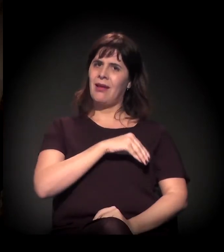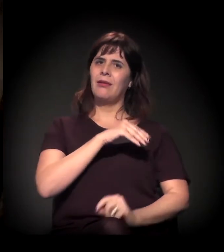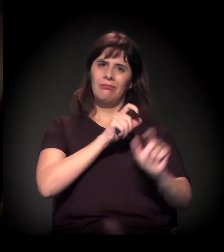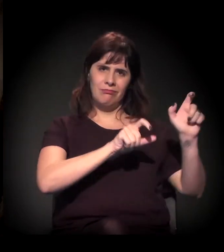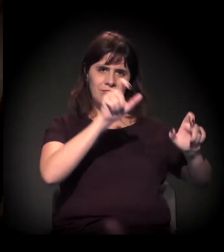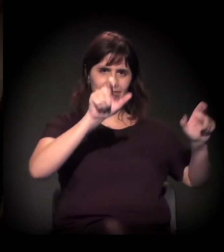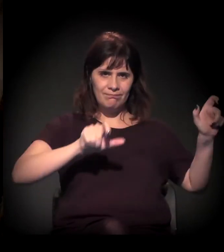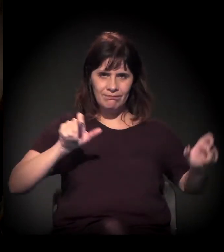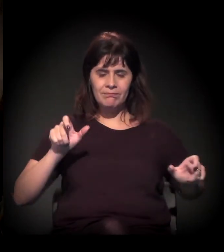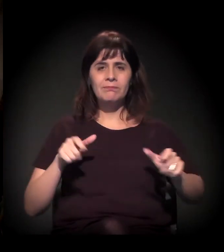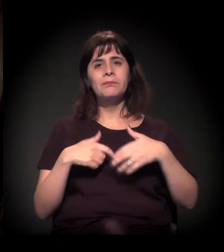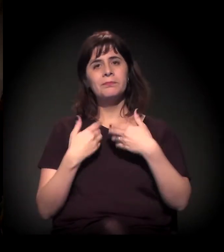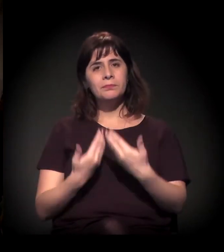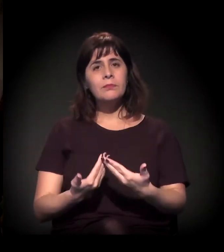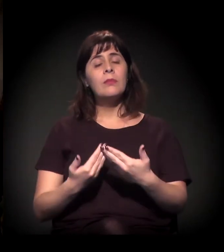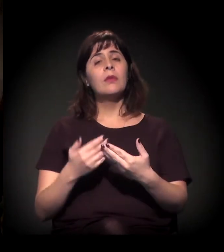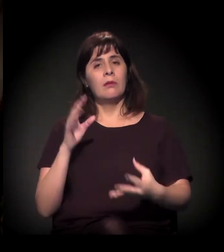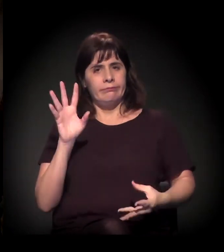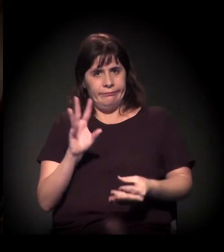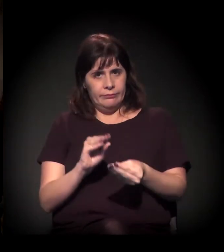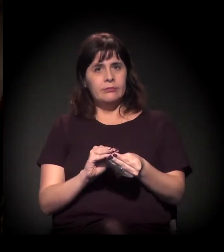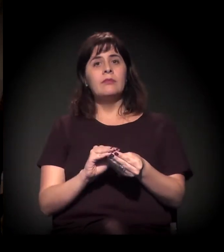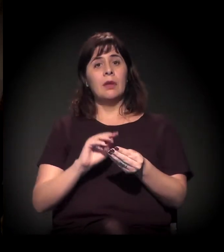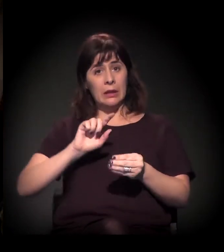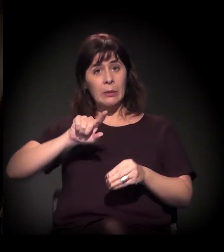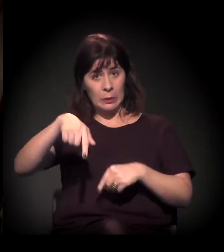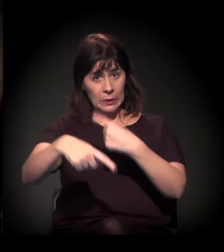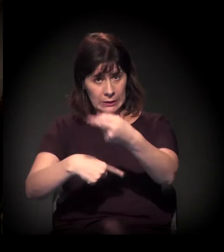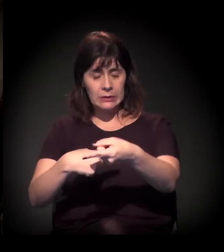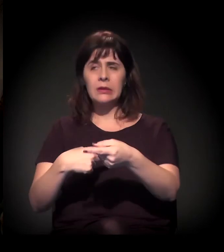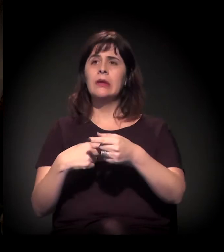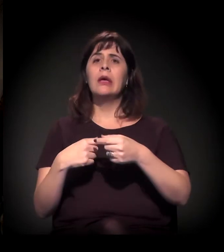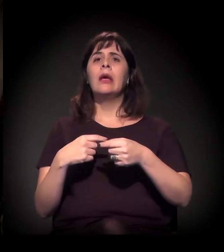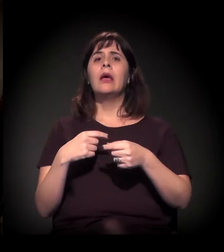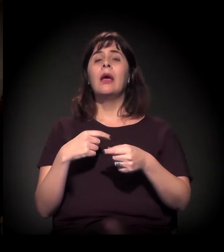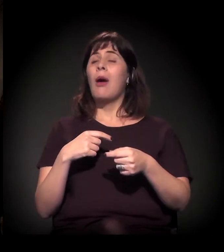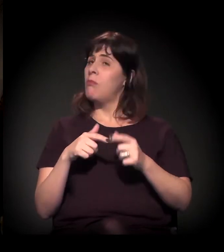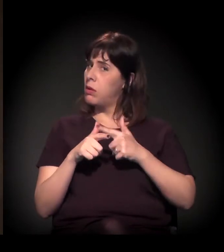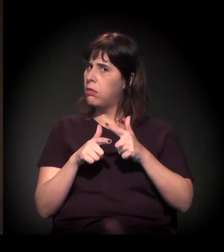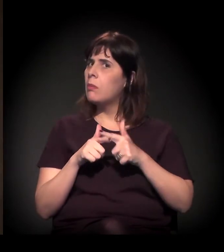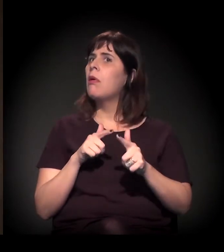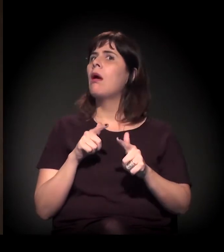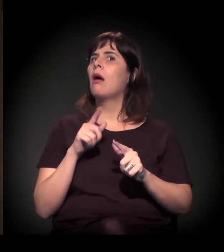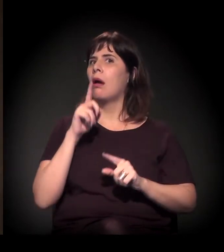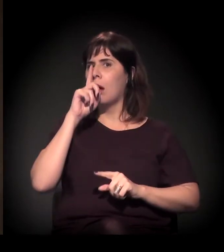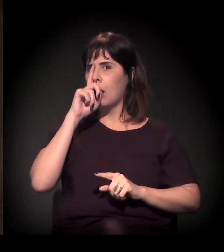Então, só para concluir, porque a gente vai passar, o problema é extremamente grave.